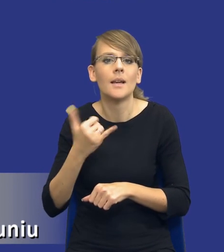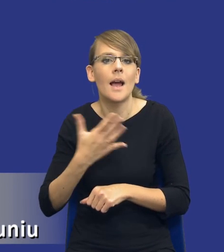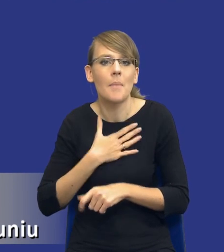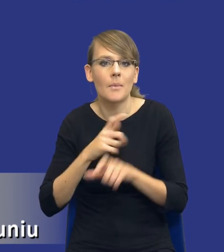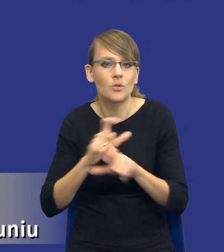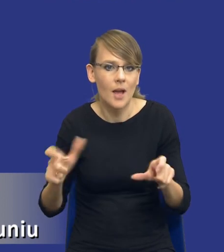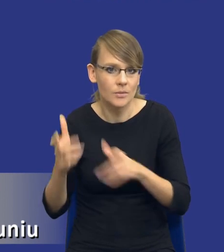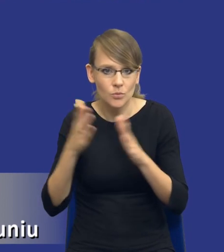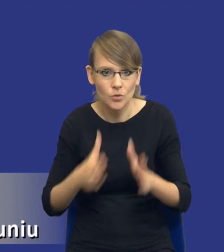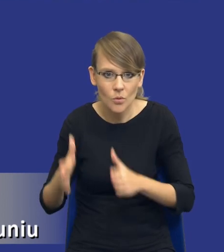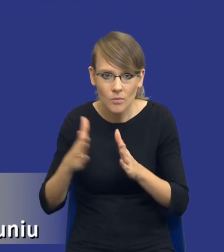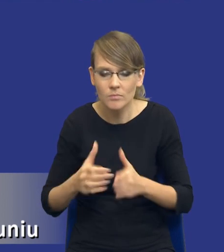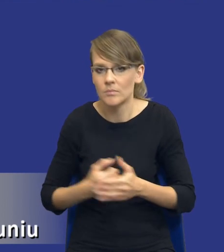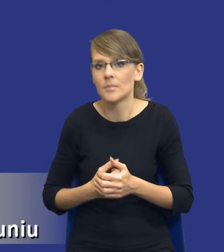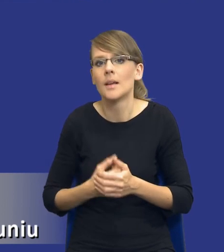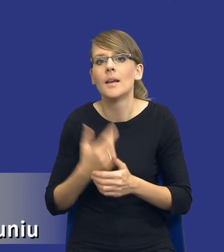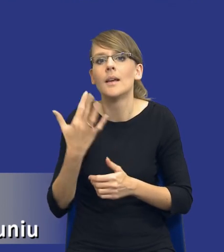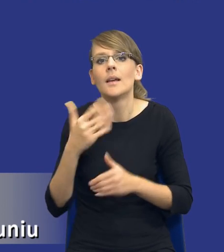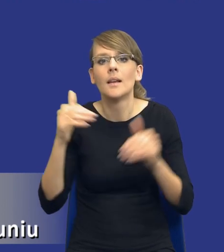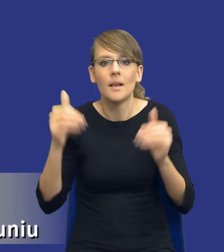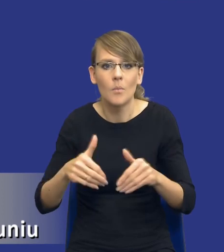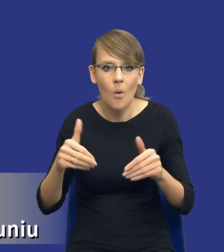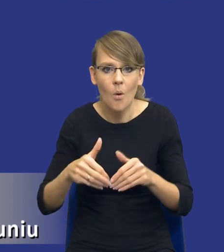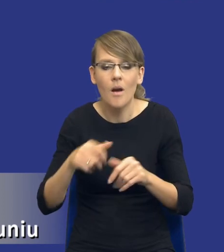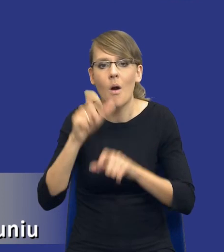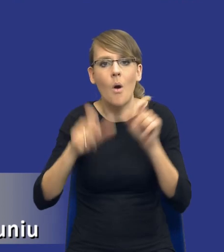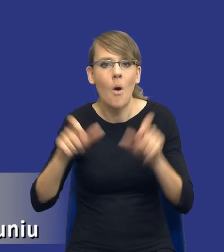przygotować w stosunku do tego, ile mogę zaangażować personelu itd., itd.